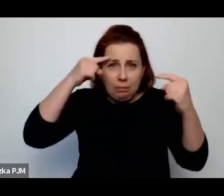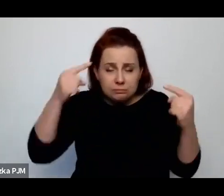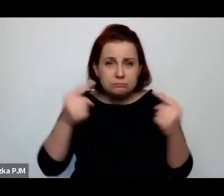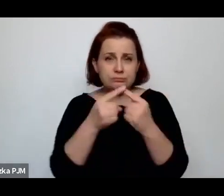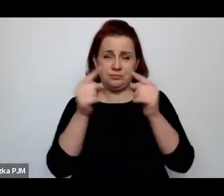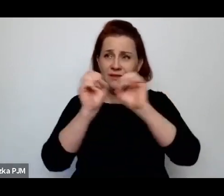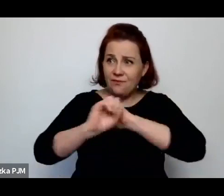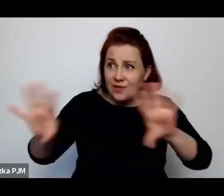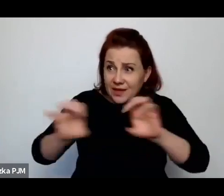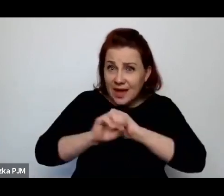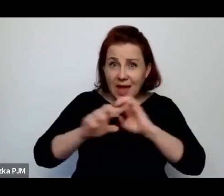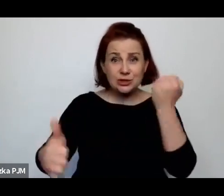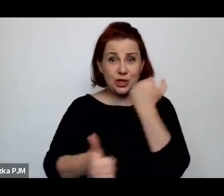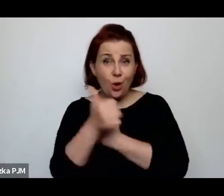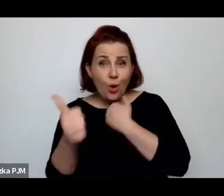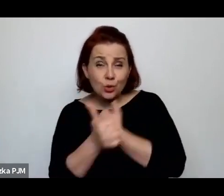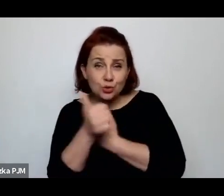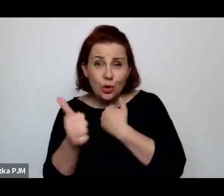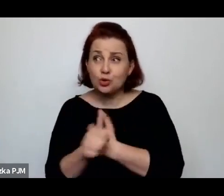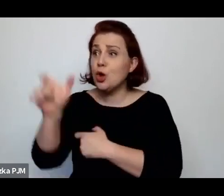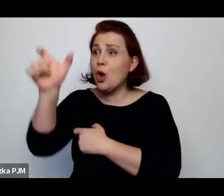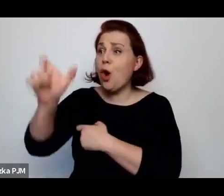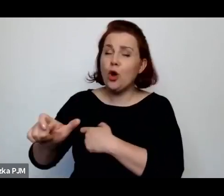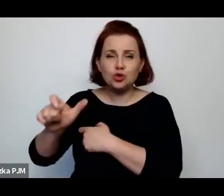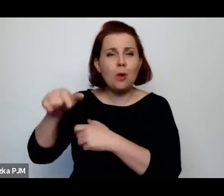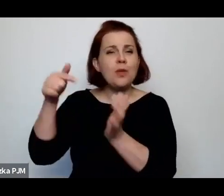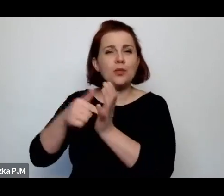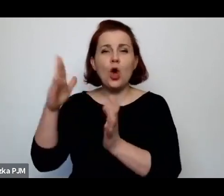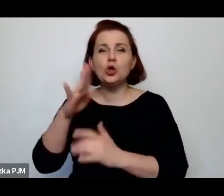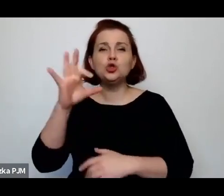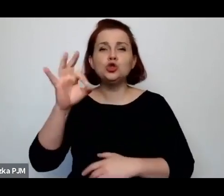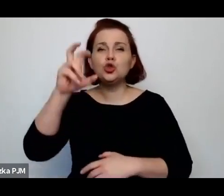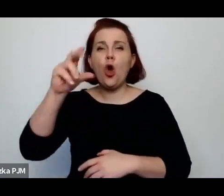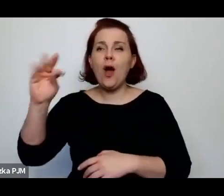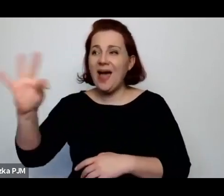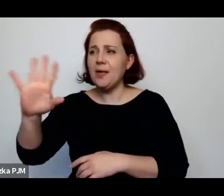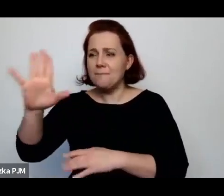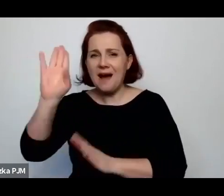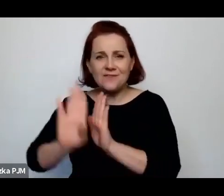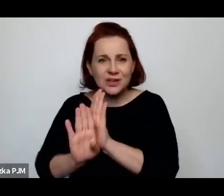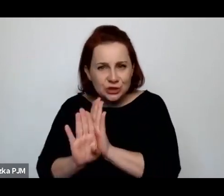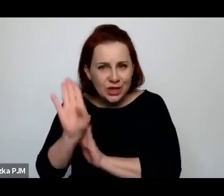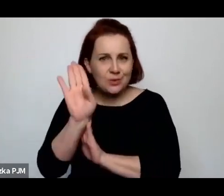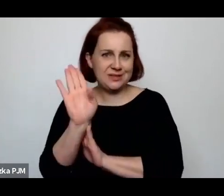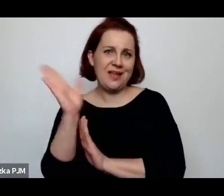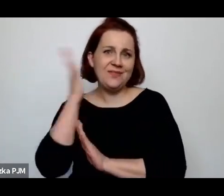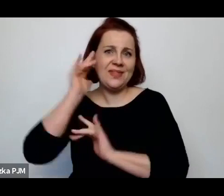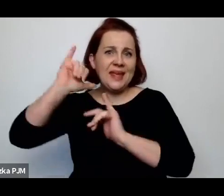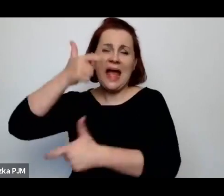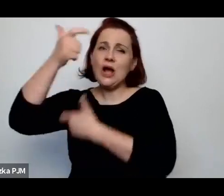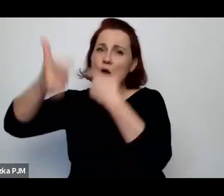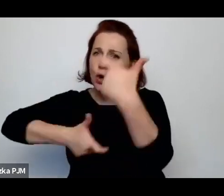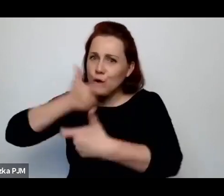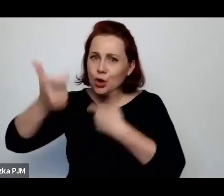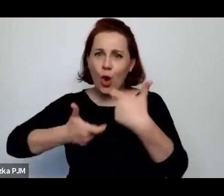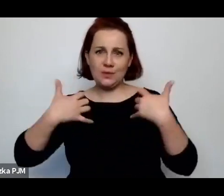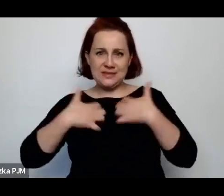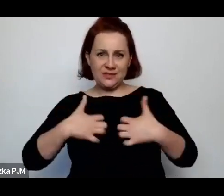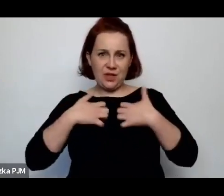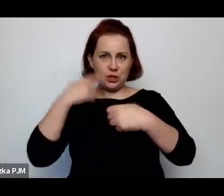że SZOHECI mają pewne wykształcenie, robią ten ubój w sposób taki